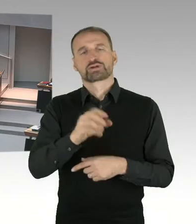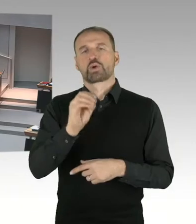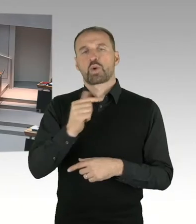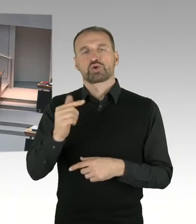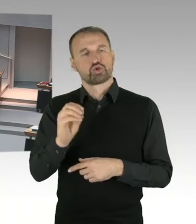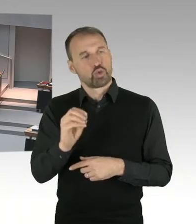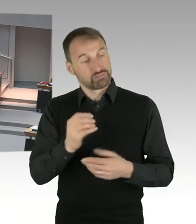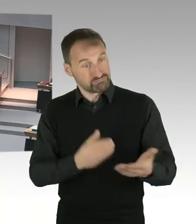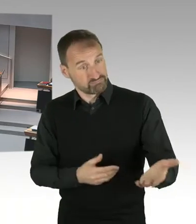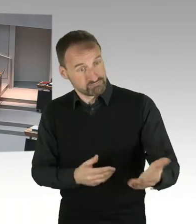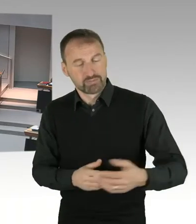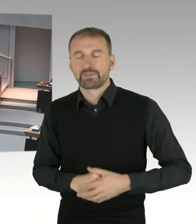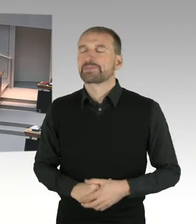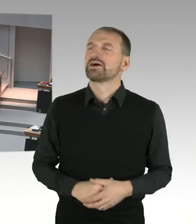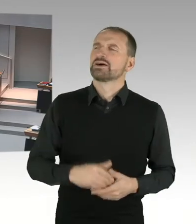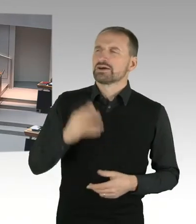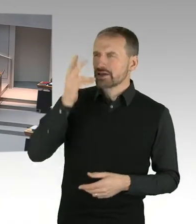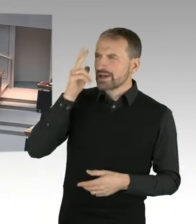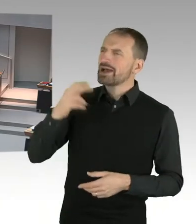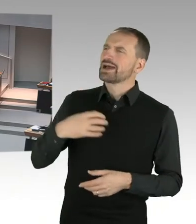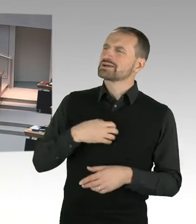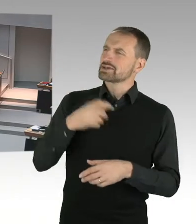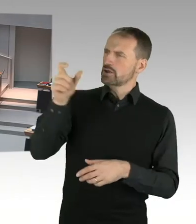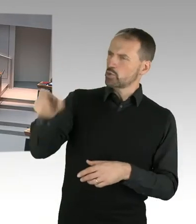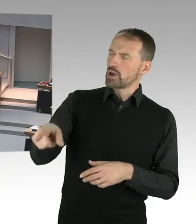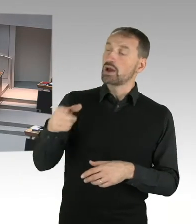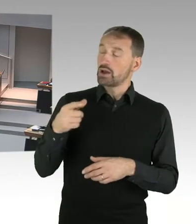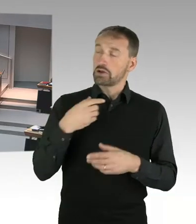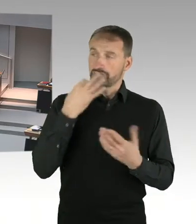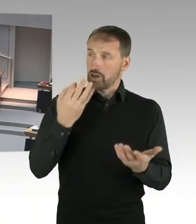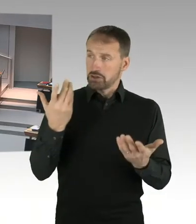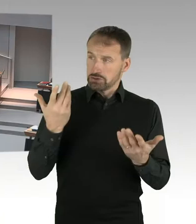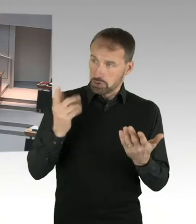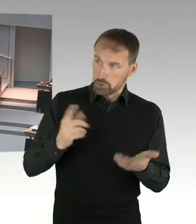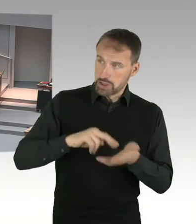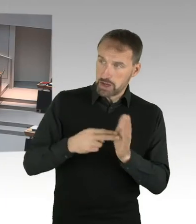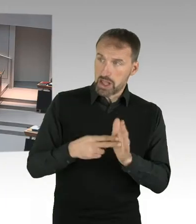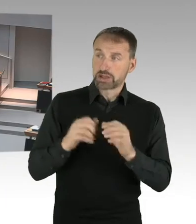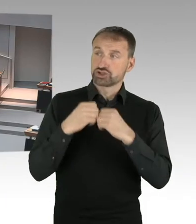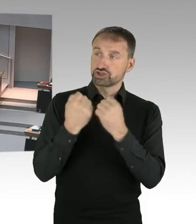durch die Staatssekretärin stattfinden sollte? Wo sie berichtet, über die guten Erfahrungen Berlins, oder ging es einfach nur um eine Teilnahme,